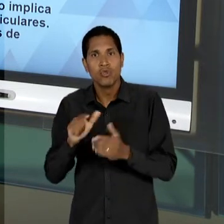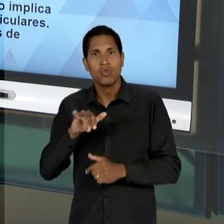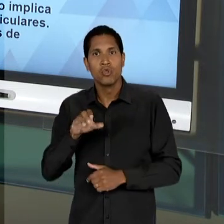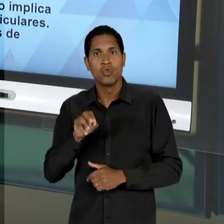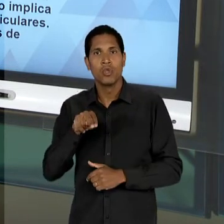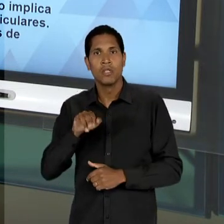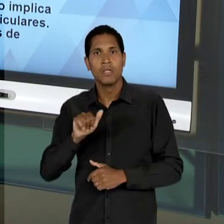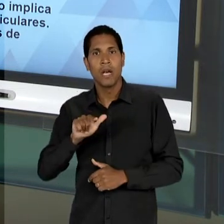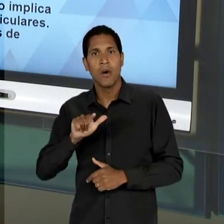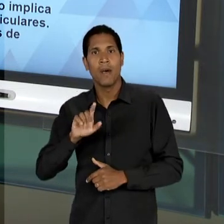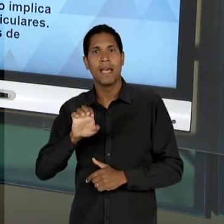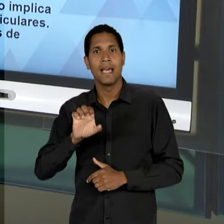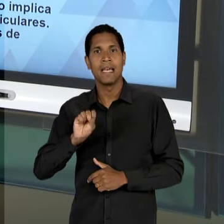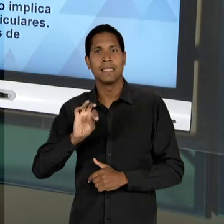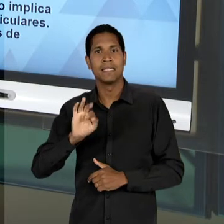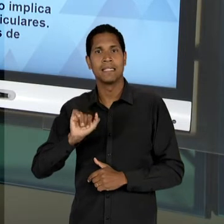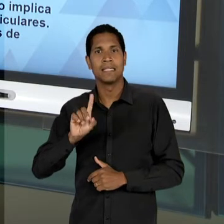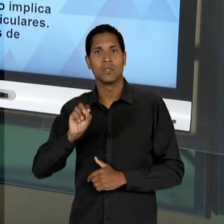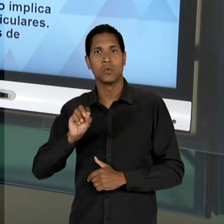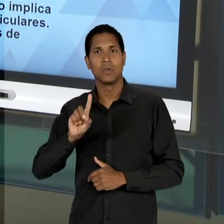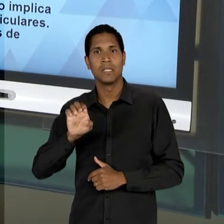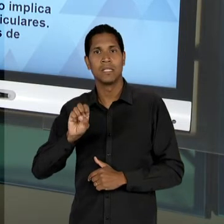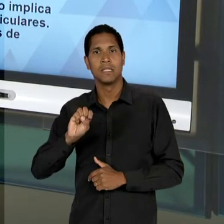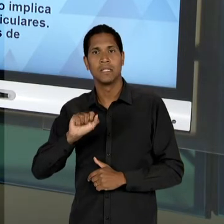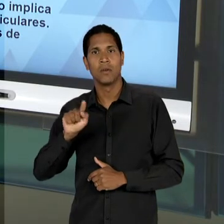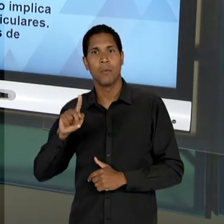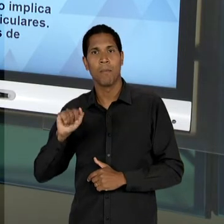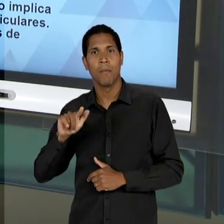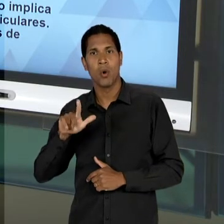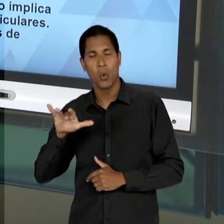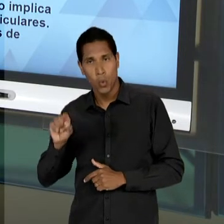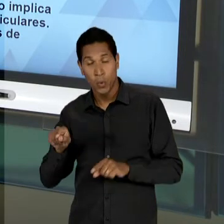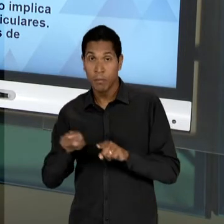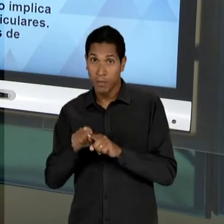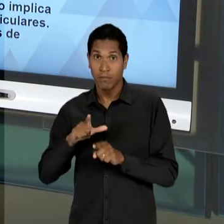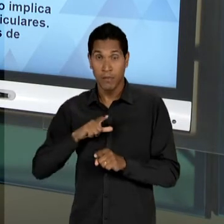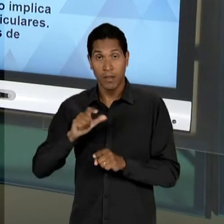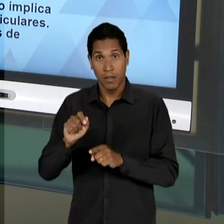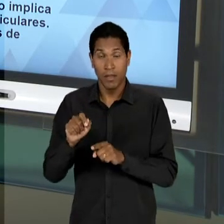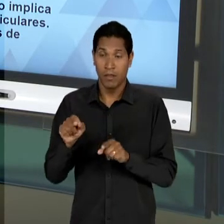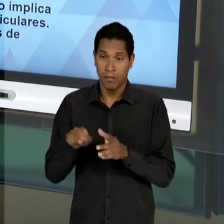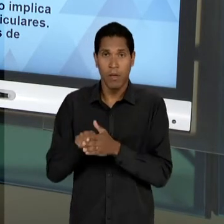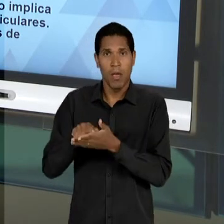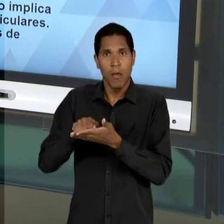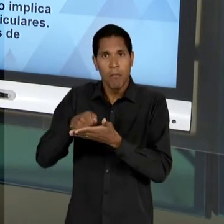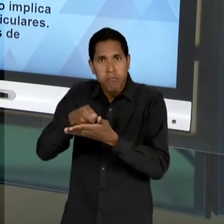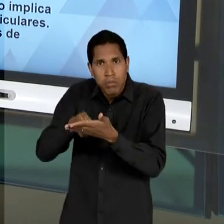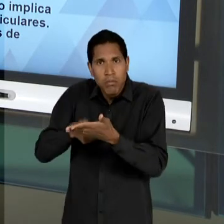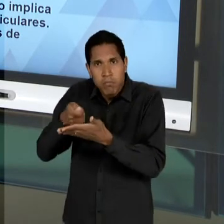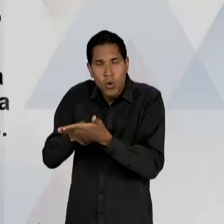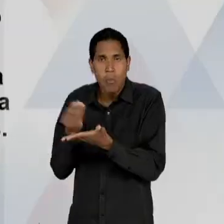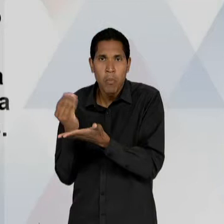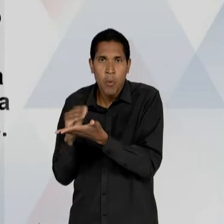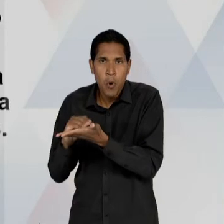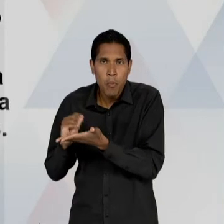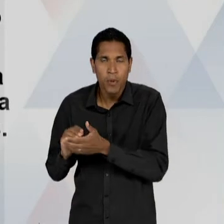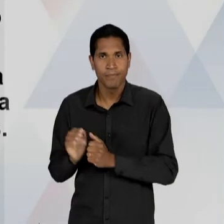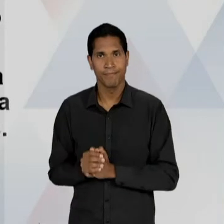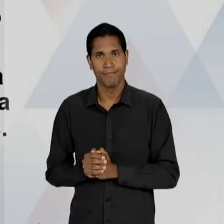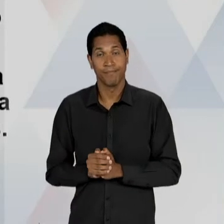O APOIO E A PUBLICIZAÇÃO DOS SEUS ESCRITOS PELO JORNAL ESTADÃO; OS LIBERAIS PRAGMATISTAS,